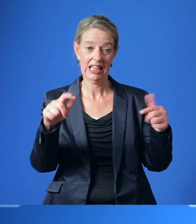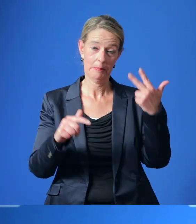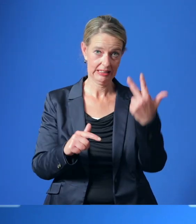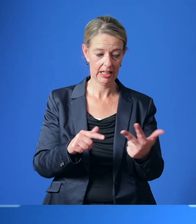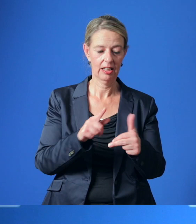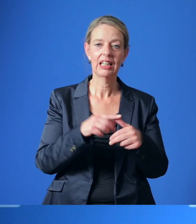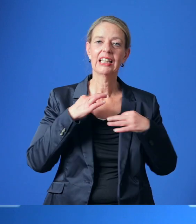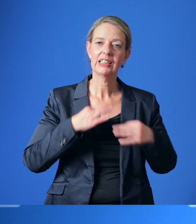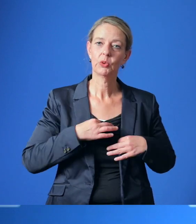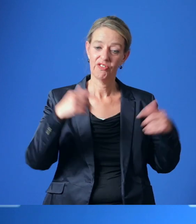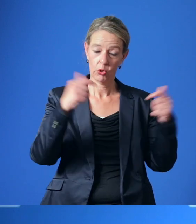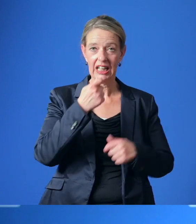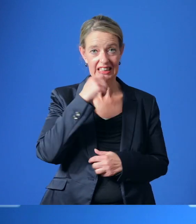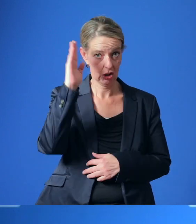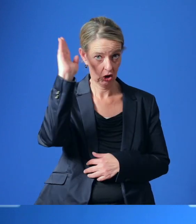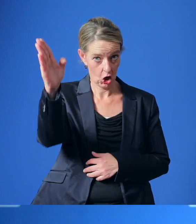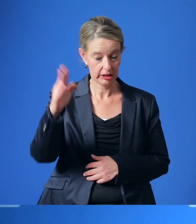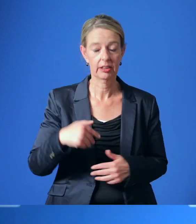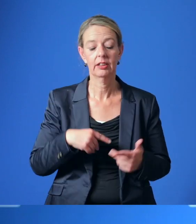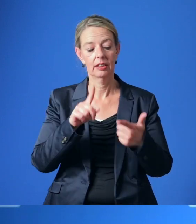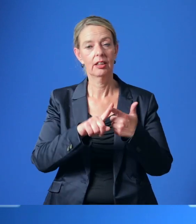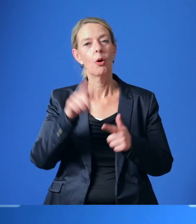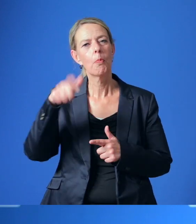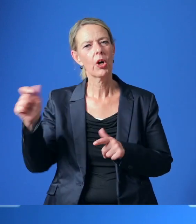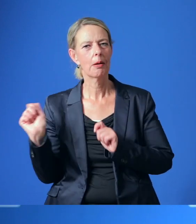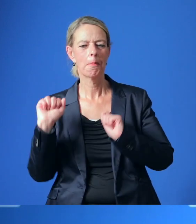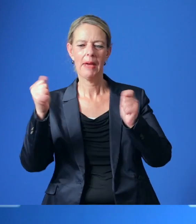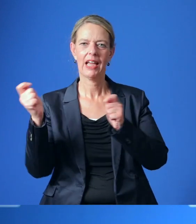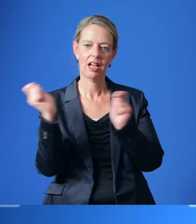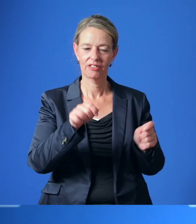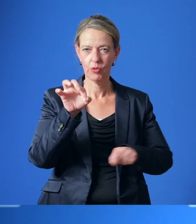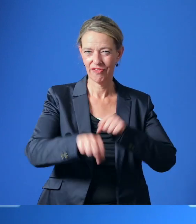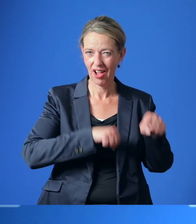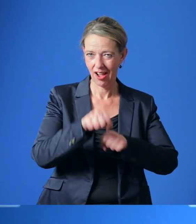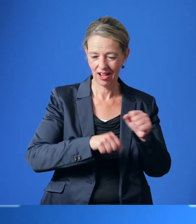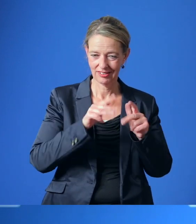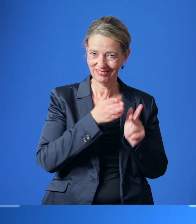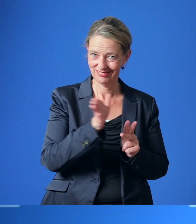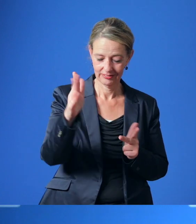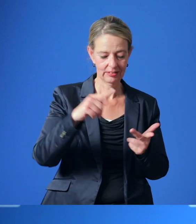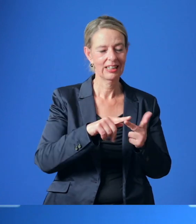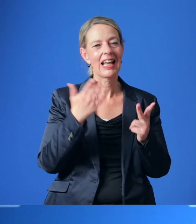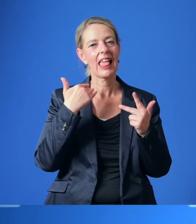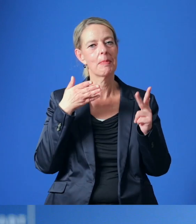Die Gesundheitsversorgung im Essener Norden, das Bürger*innen-Begehren zum RadEntscheid und die Klimaziele der Stadt Essen.